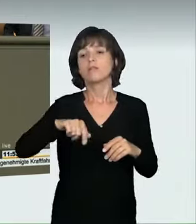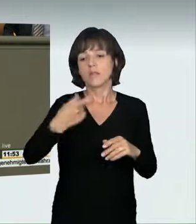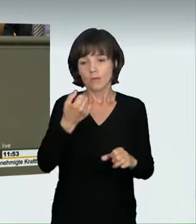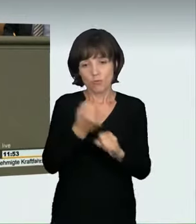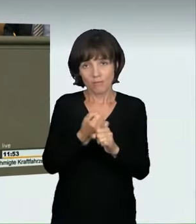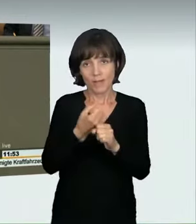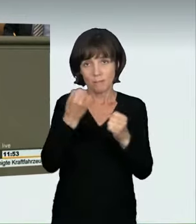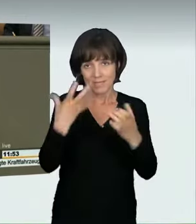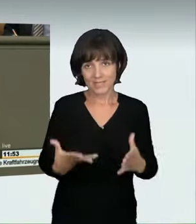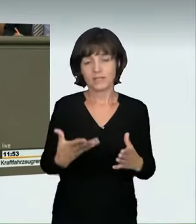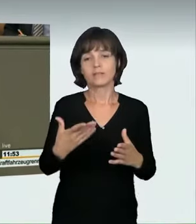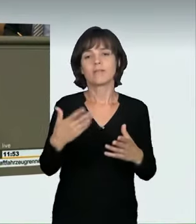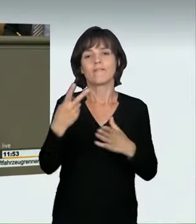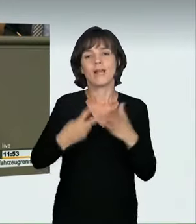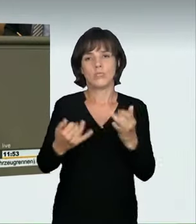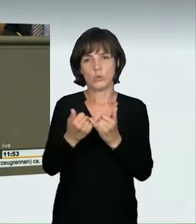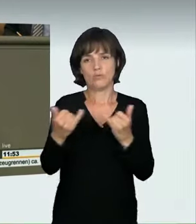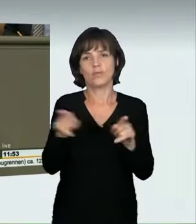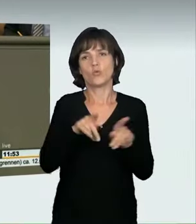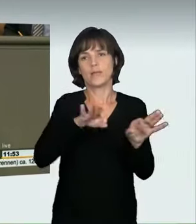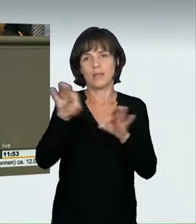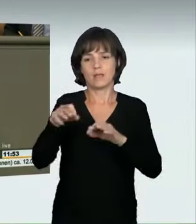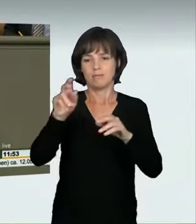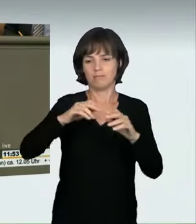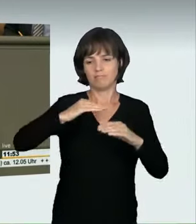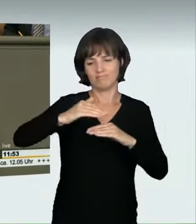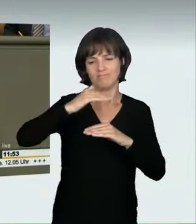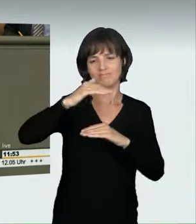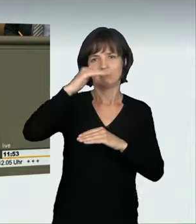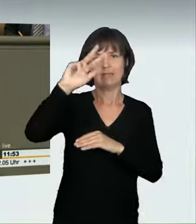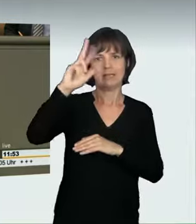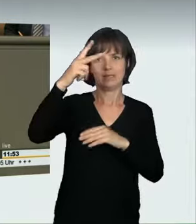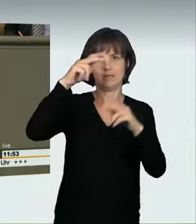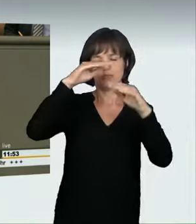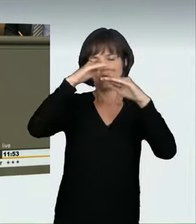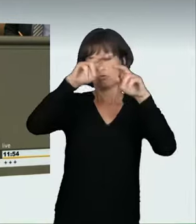„rücksichtsvolles Verhalten“ angeht, nicht vor. Deshalb haben wir einen anderen Vorschlag gemacht. Ihren finden wir unzureichend.